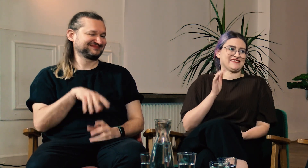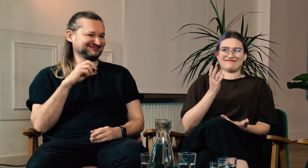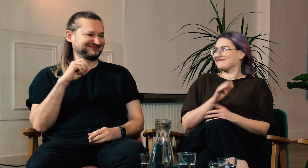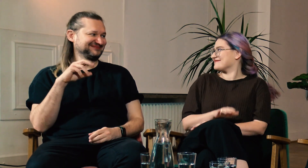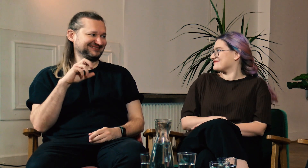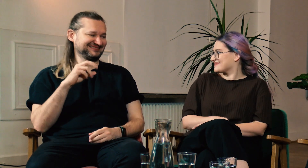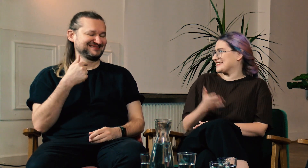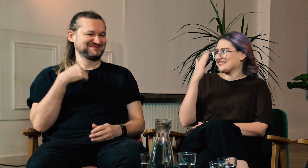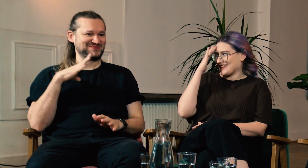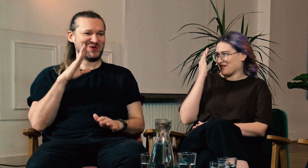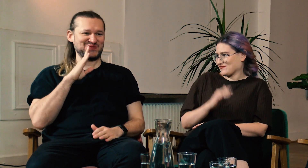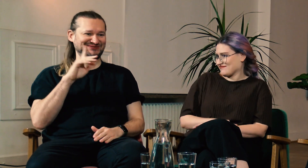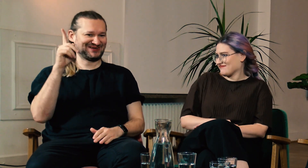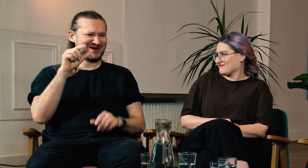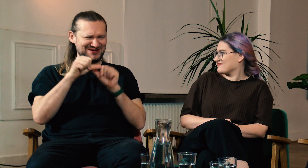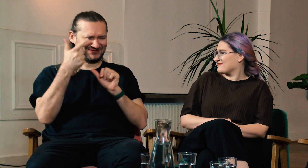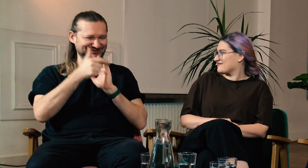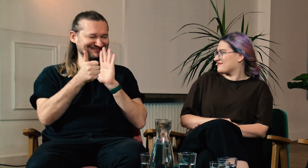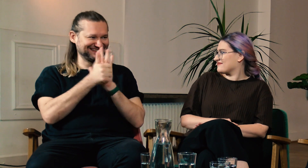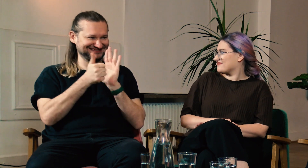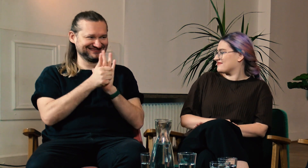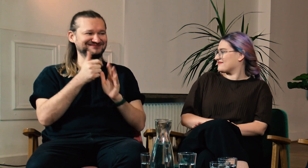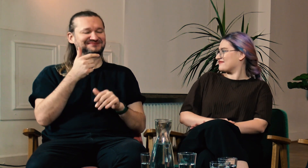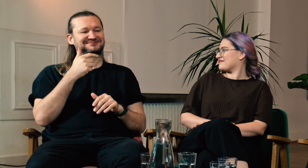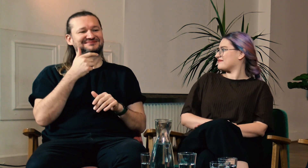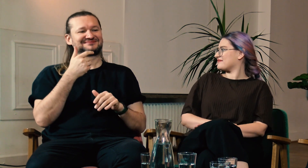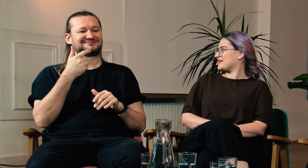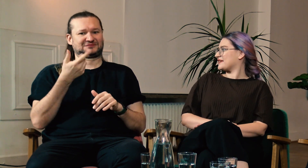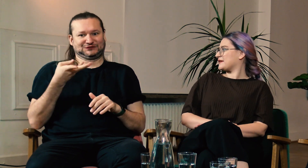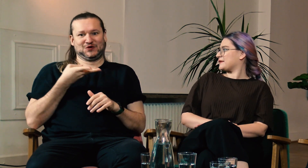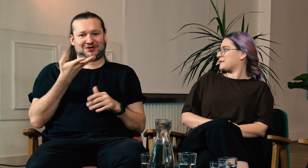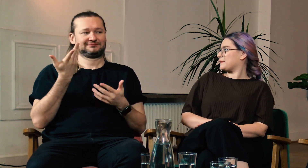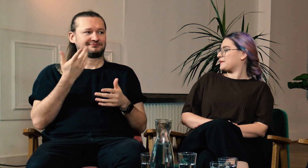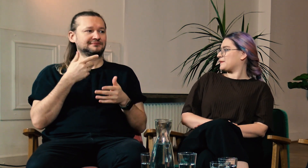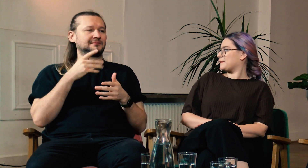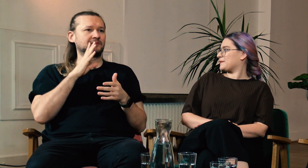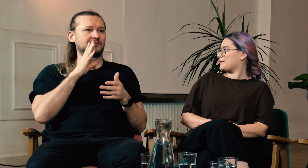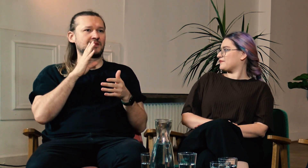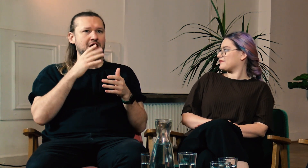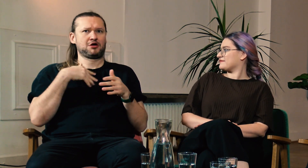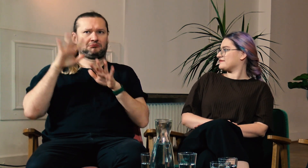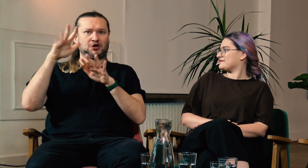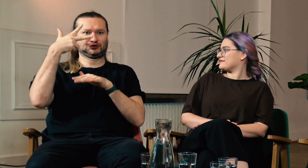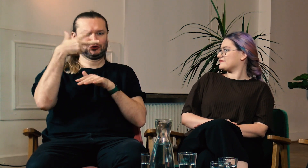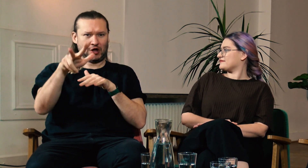M: W 2016 roku wyjechałem do USA na trzy tygodnie razem z 3 znajomych.